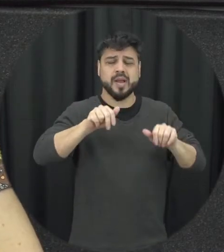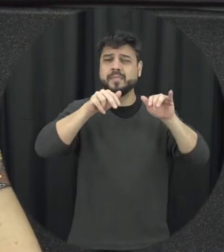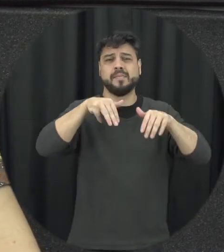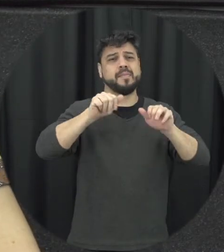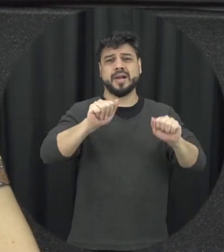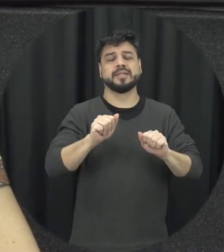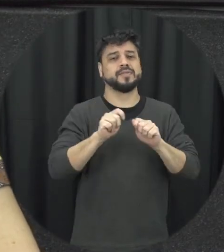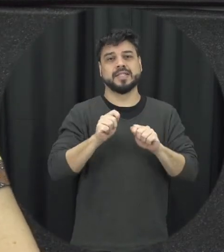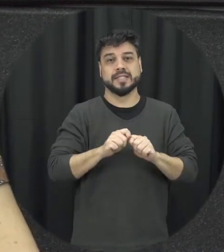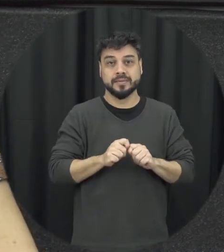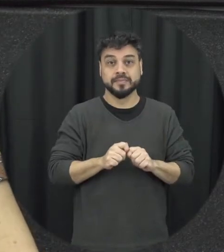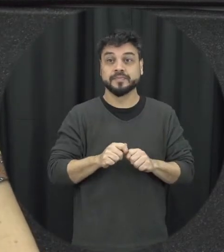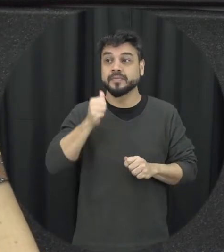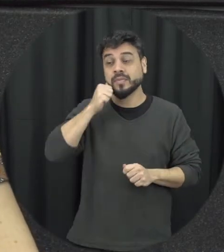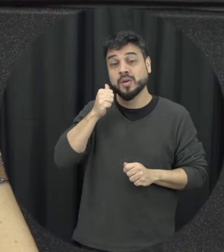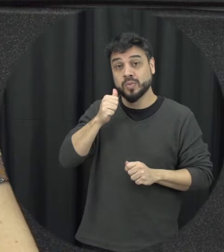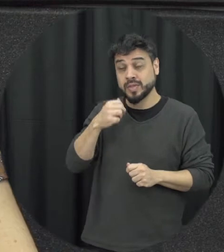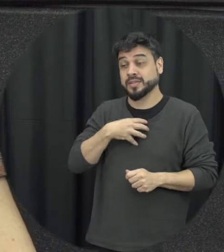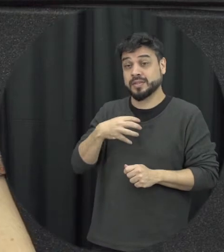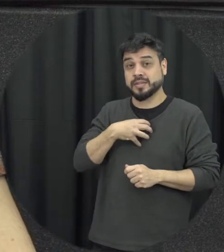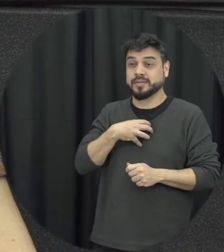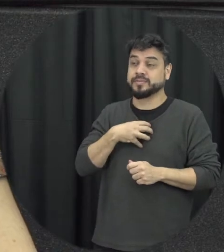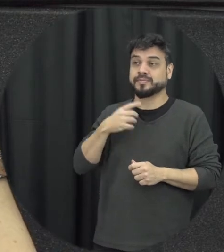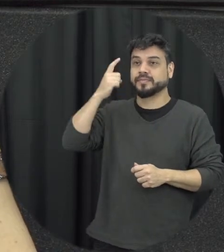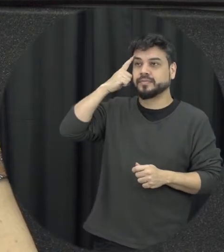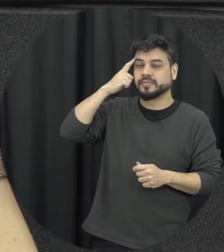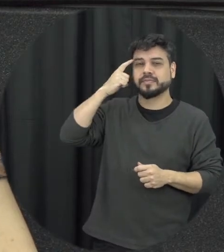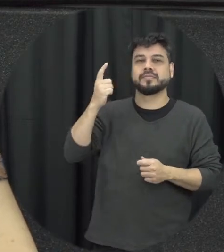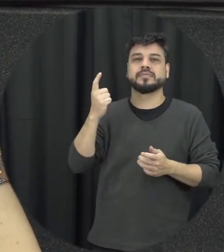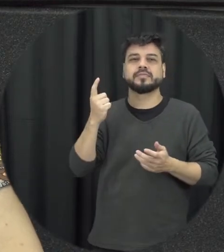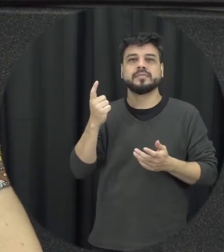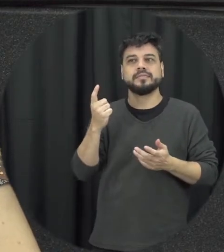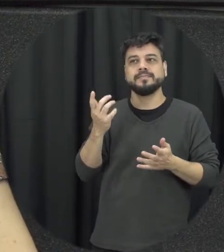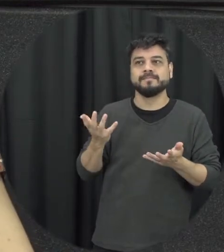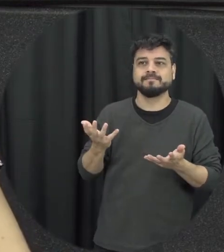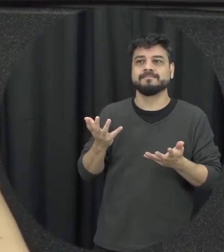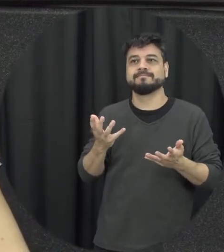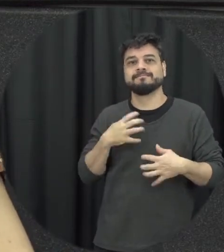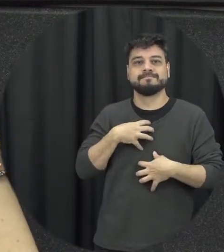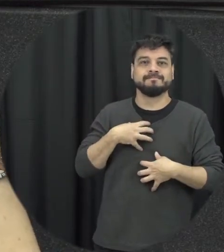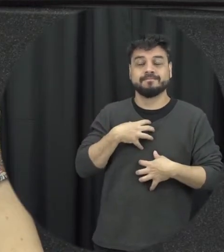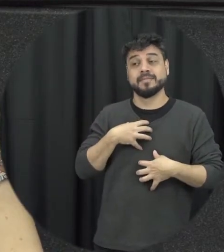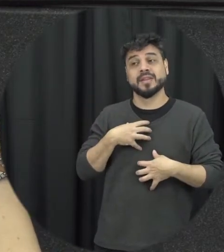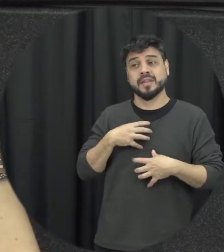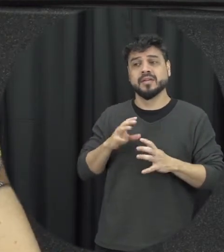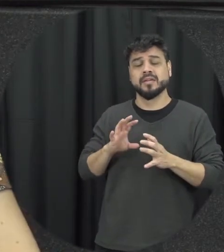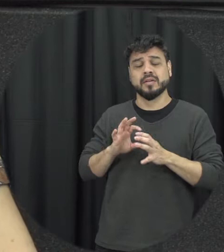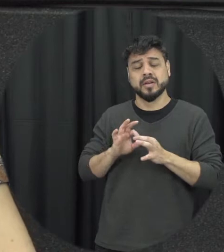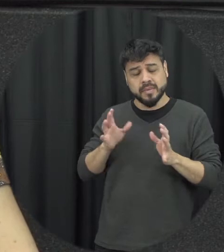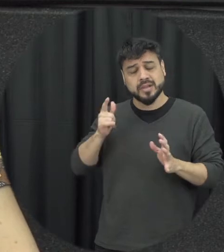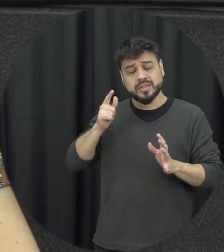ali estação de violência geralmente fica naquela situação de óleo eu vou dar mais uma chance e